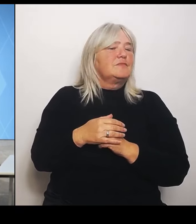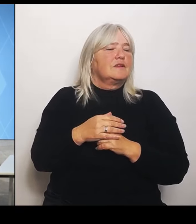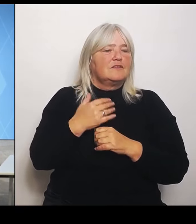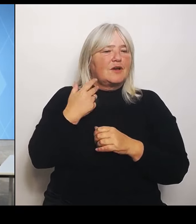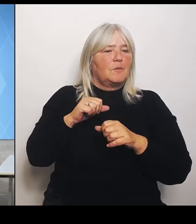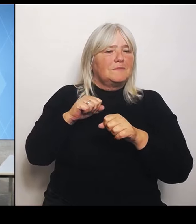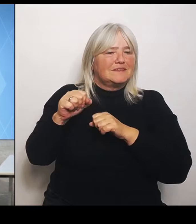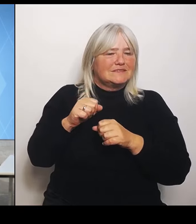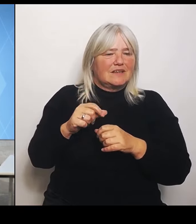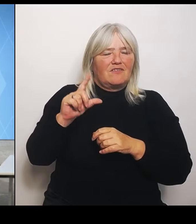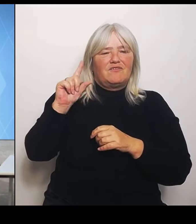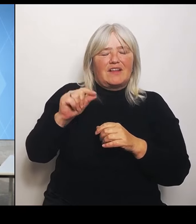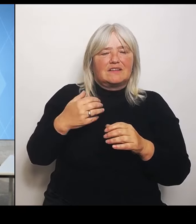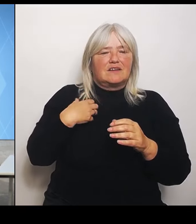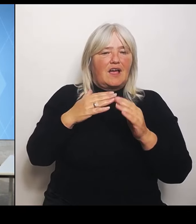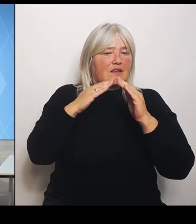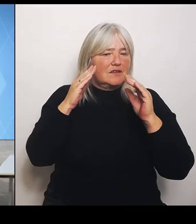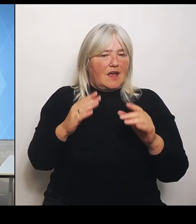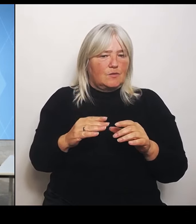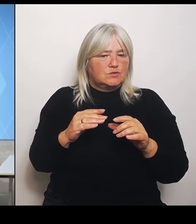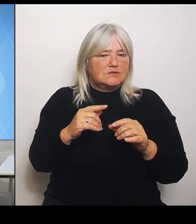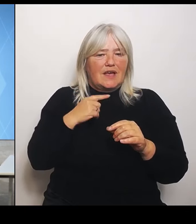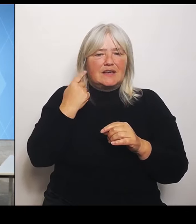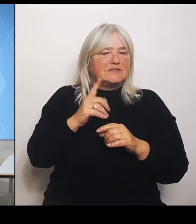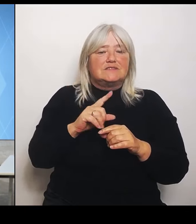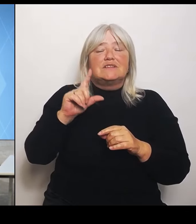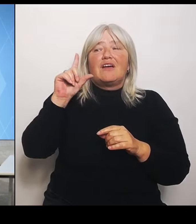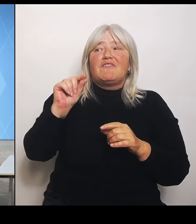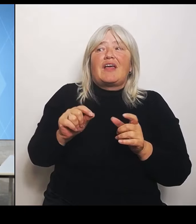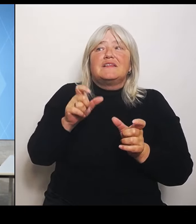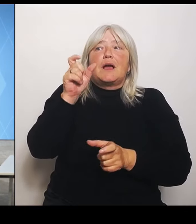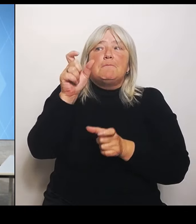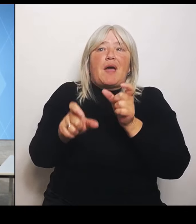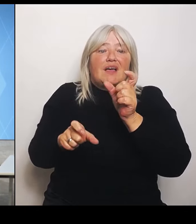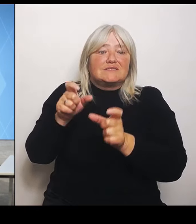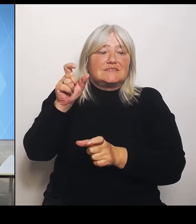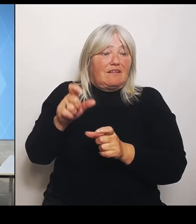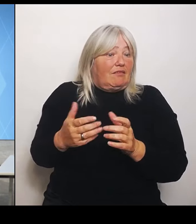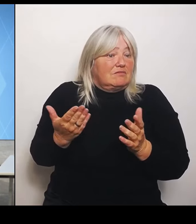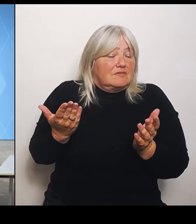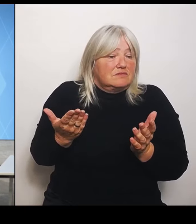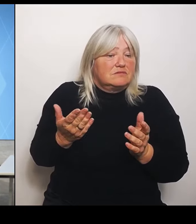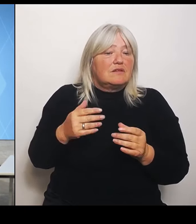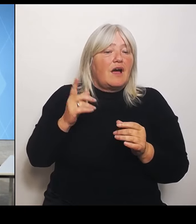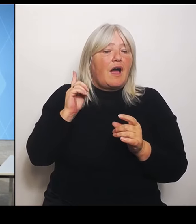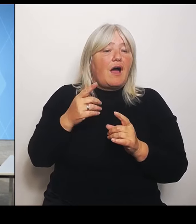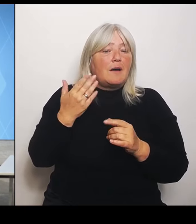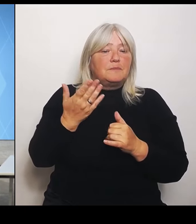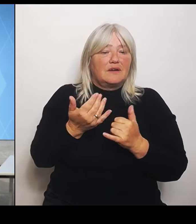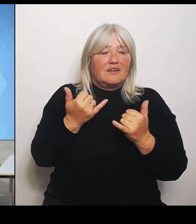Inwiefern wird die Last dann jetzt getragen werden müssen vom niedergelassenen Bereich, von den Hausärztinnen und Hausärzte?